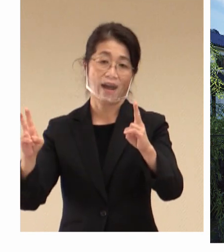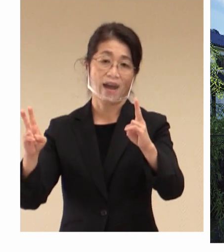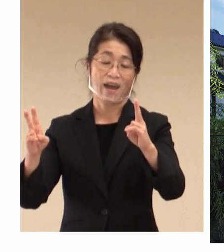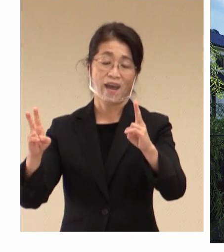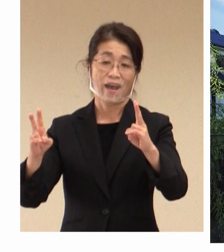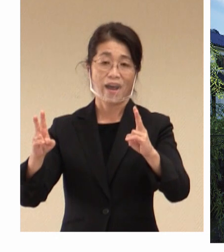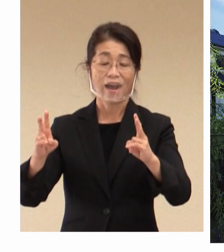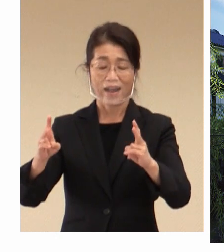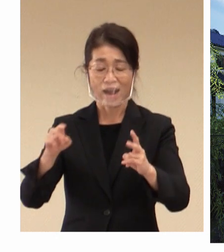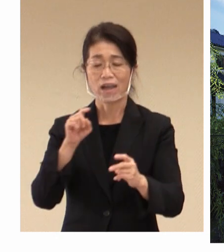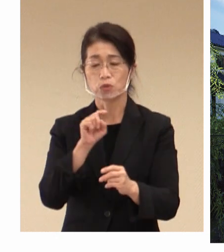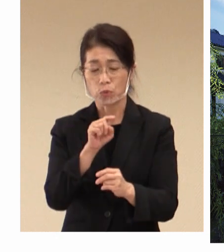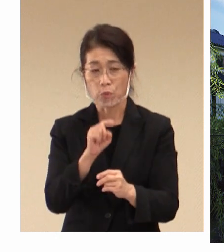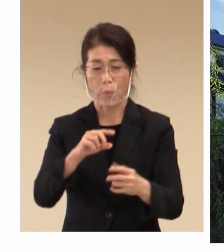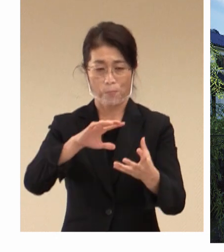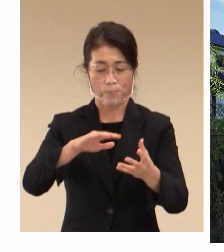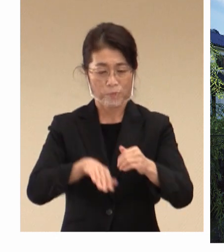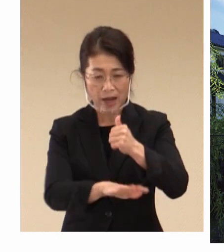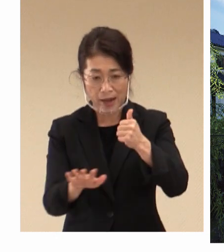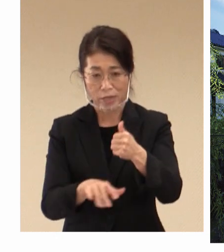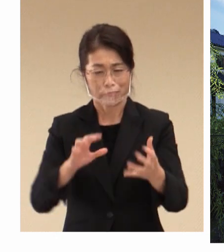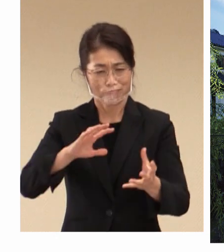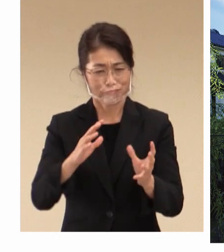環境変化に対応して